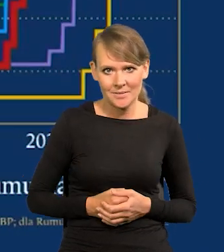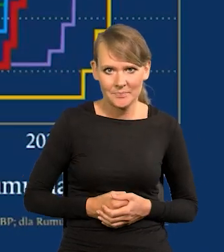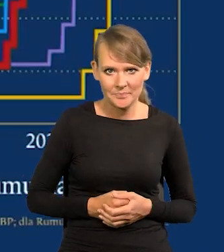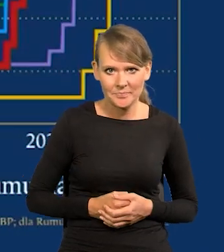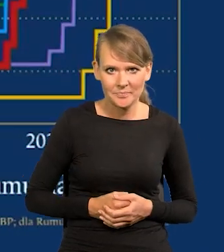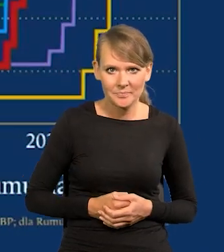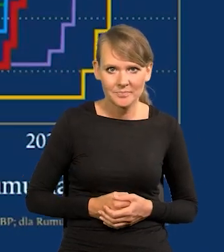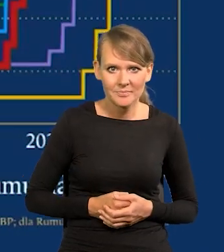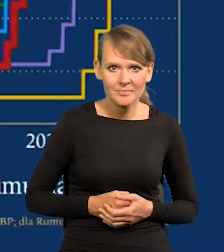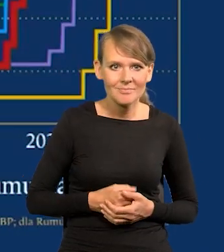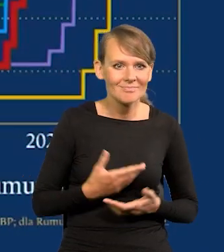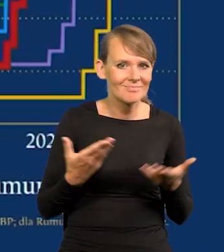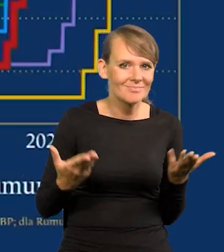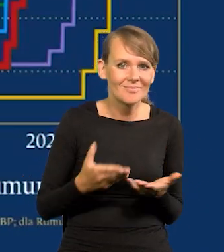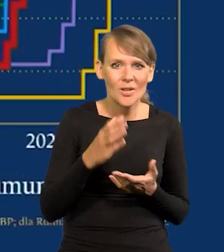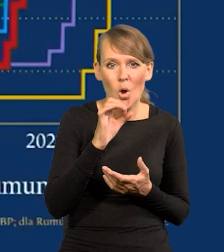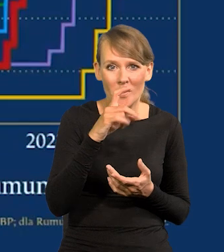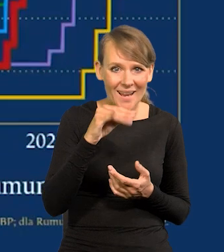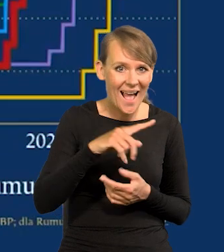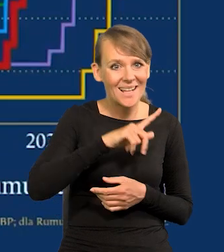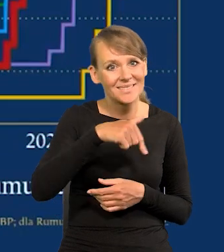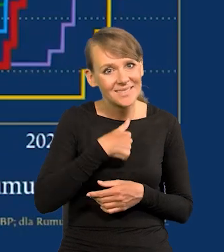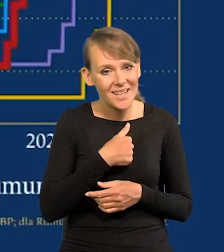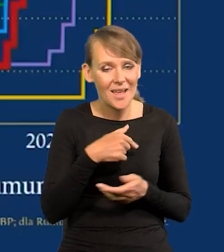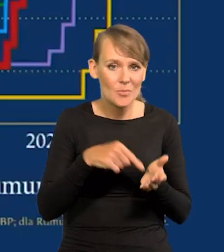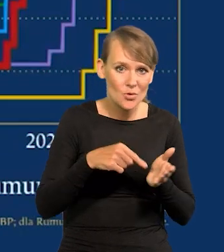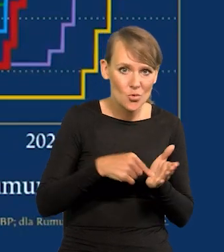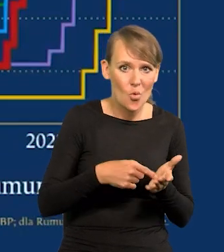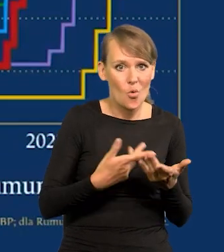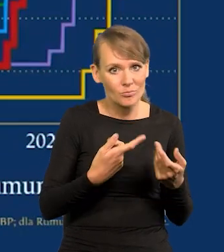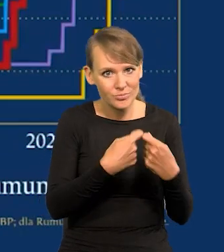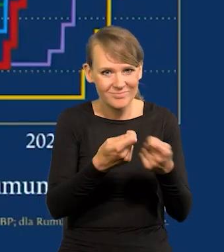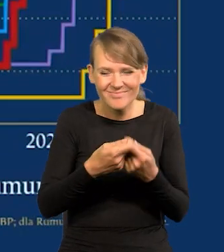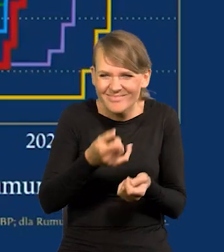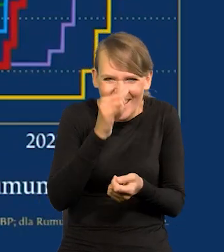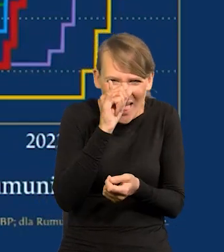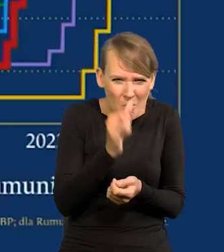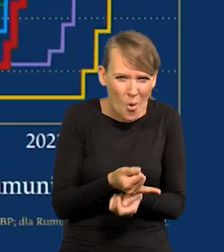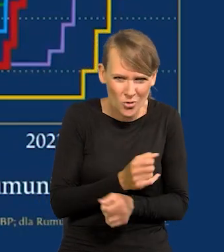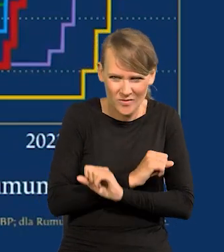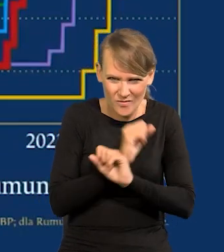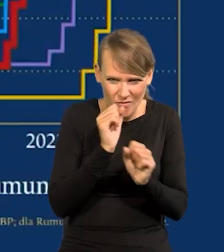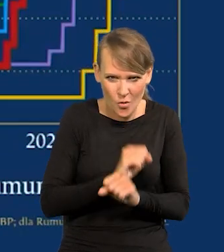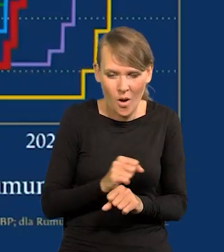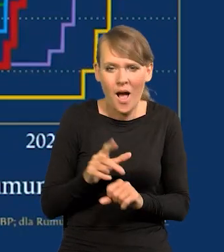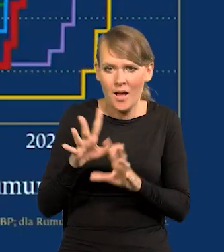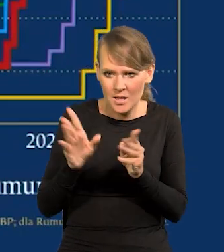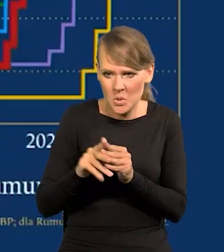I żadnych obligacji nie mogliśmy emitować. Wszystko się dokonało dobrze. Dlaczego się dokonało dobrze?